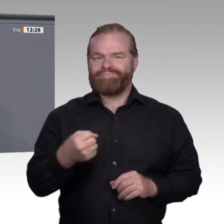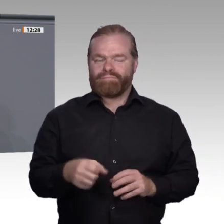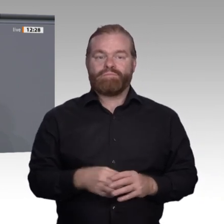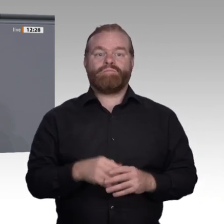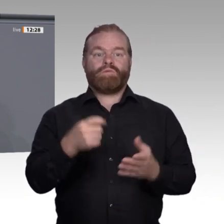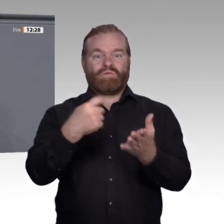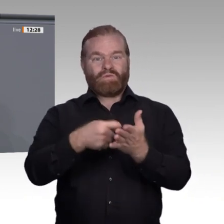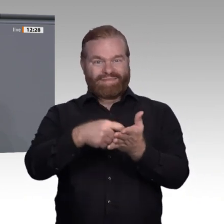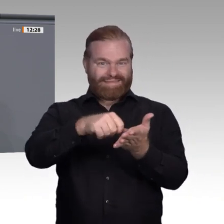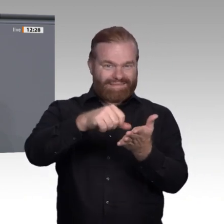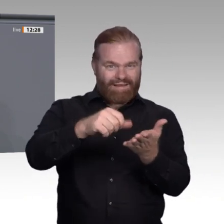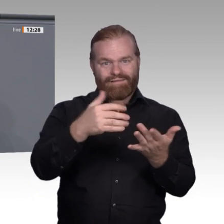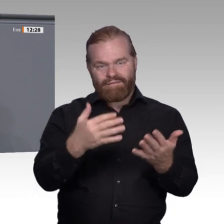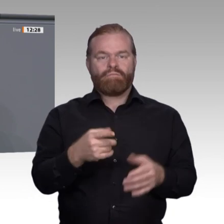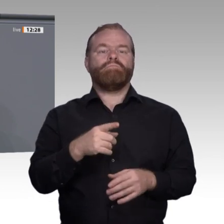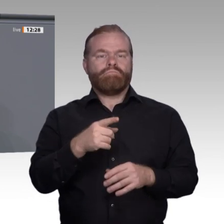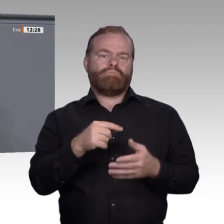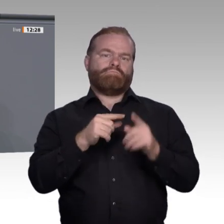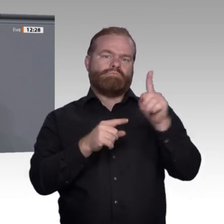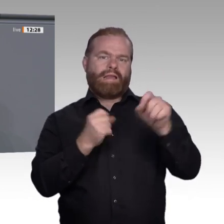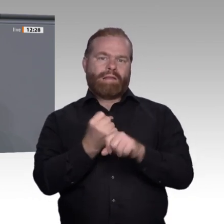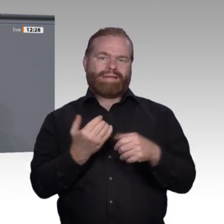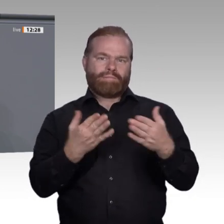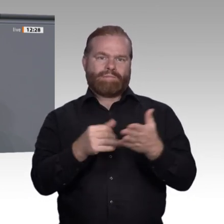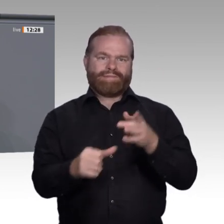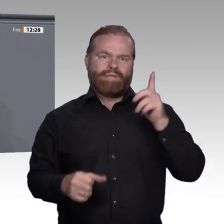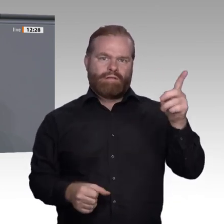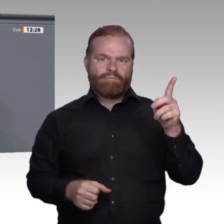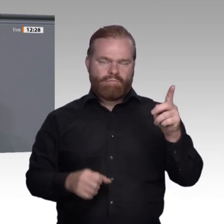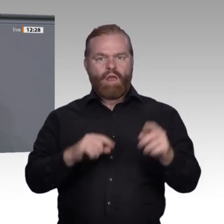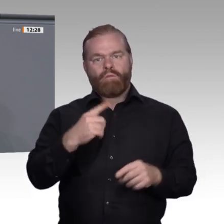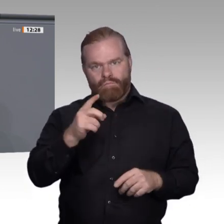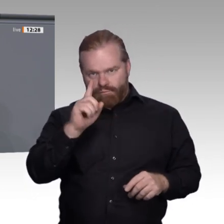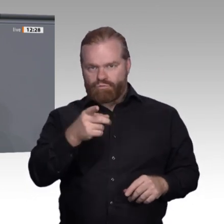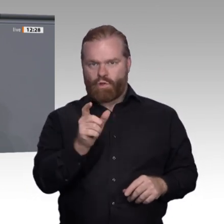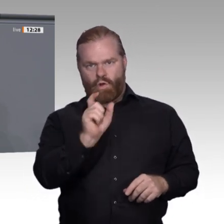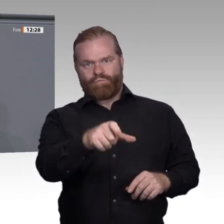Arbeitnehmer nicht auf der Strecke bleiben. Deswegen unterstützen wir die Forderung